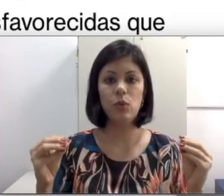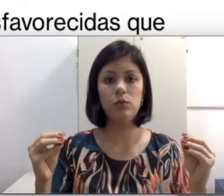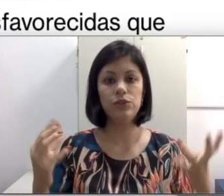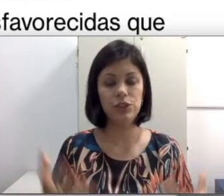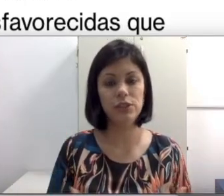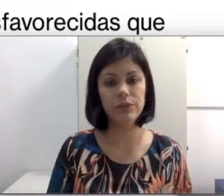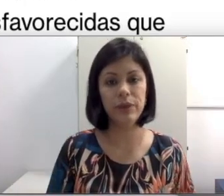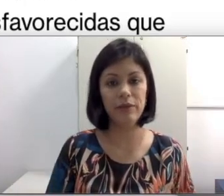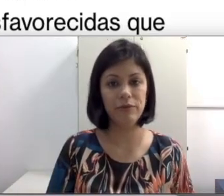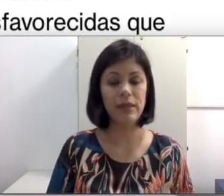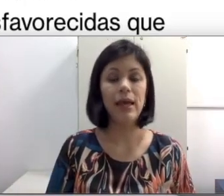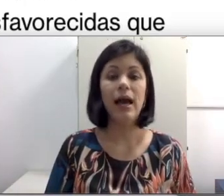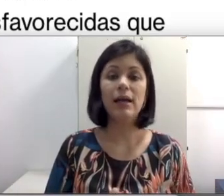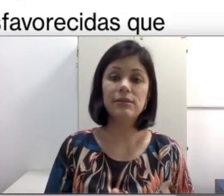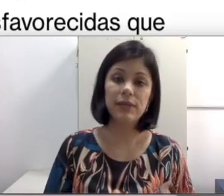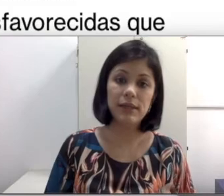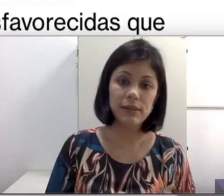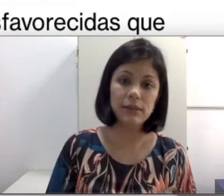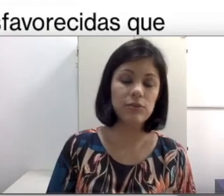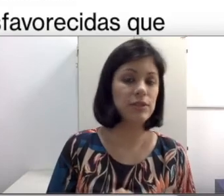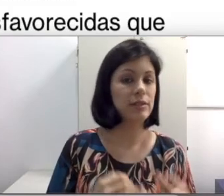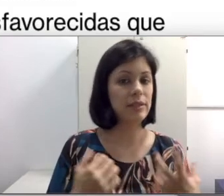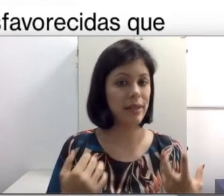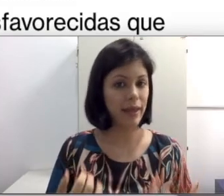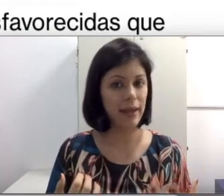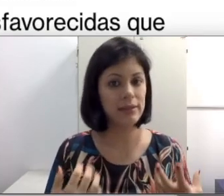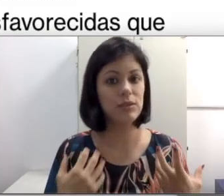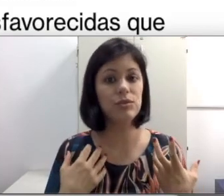trabalho contínuo. Às vezes, não estou dizendo que isso é regra, às vezes o SUS